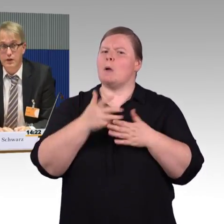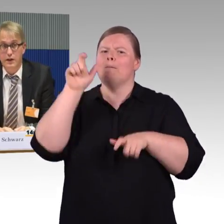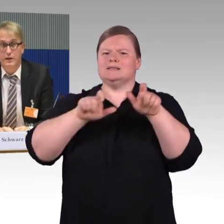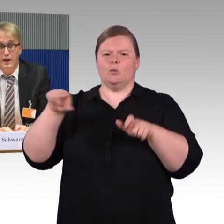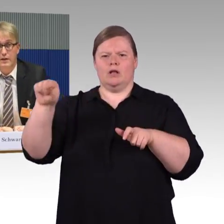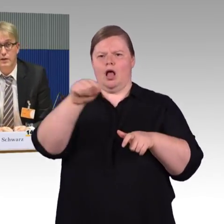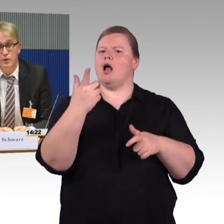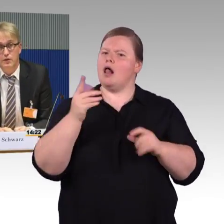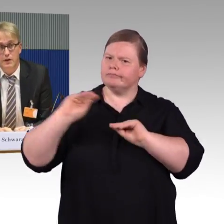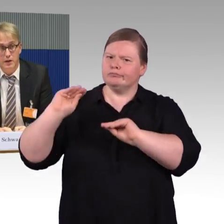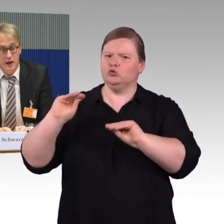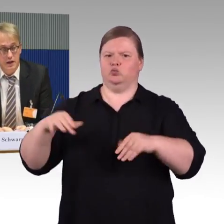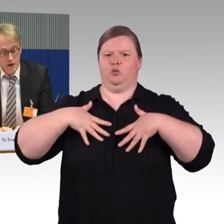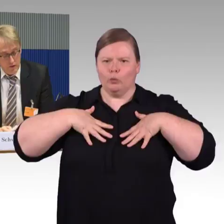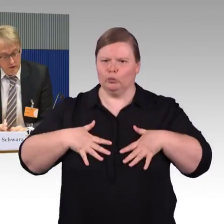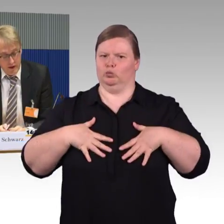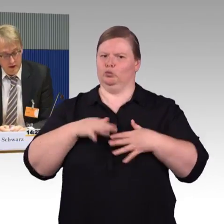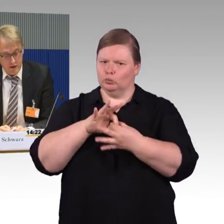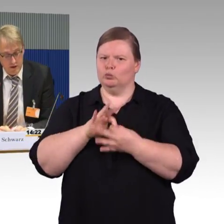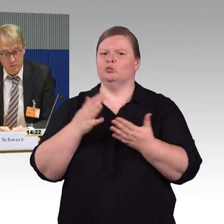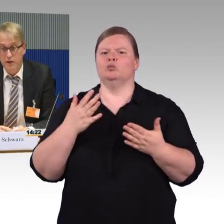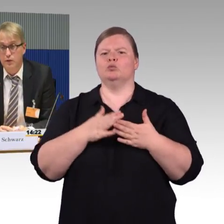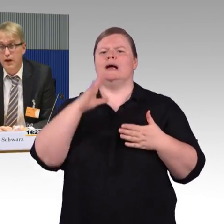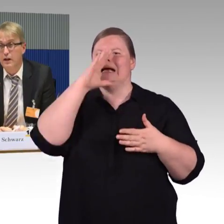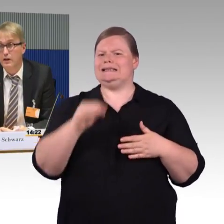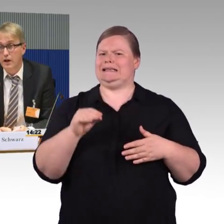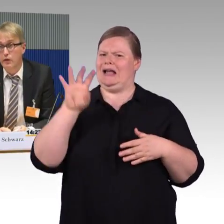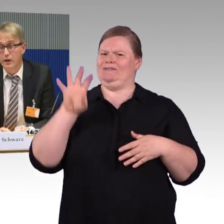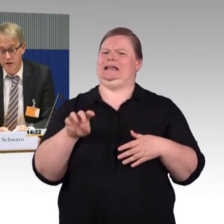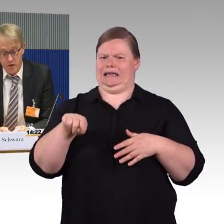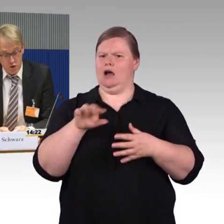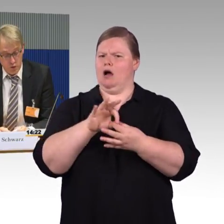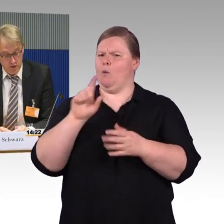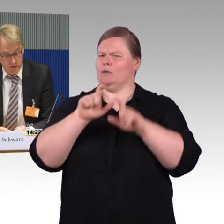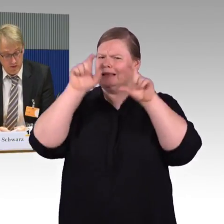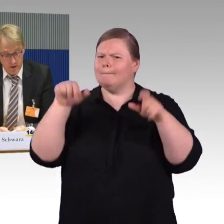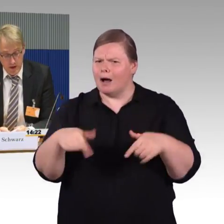oder gar nicht genutzt werden kann, weil das Personal darauf gar nicht geschult ist.